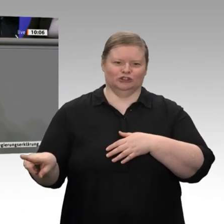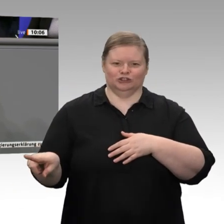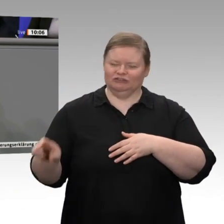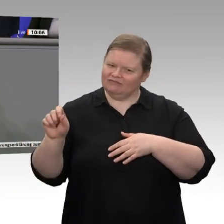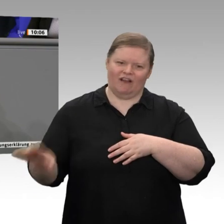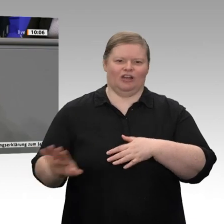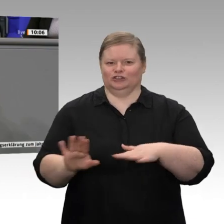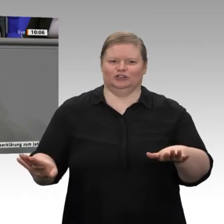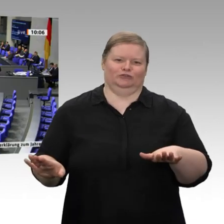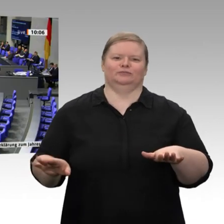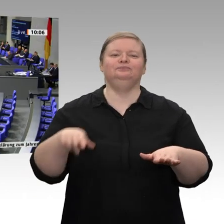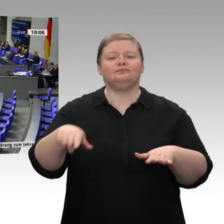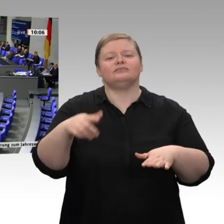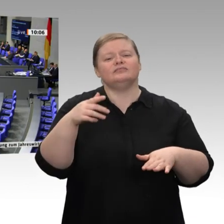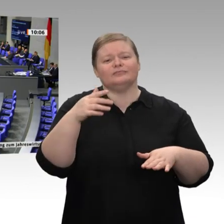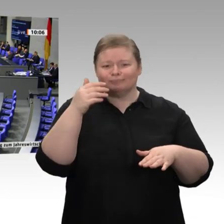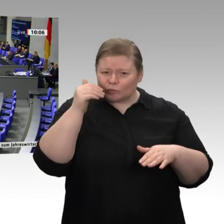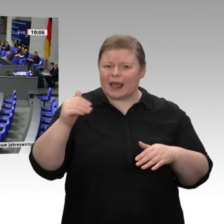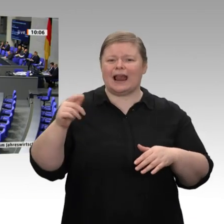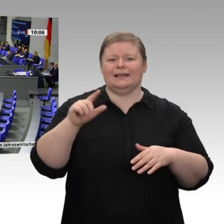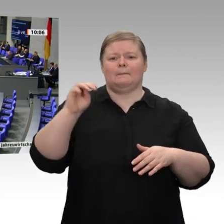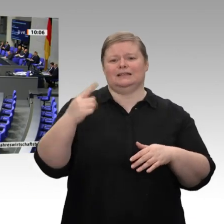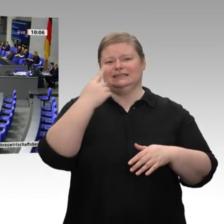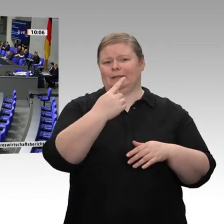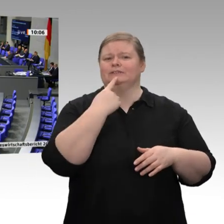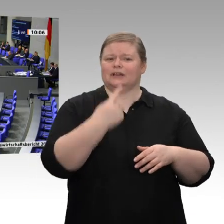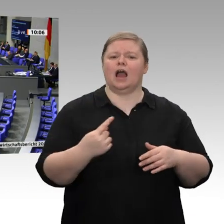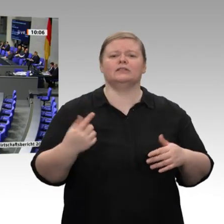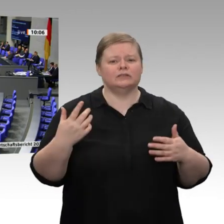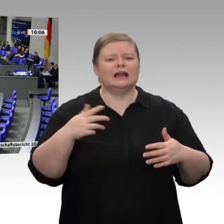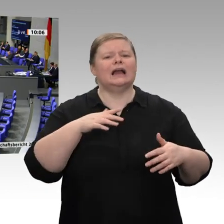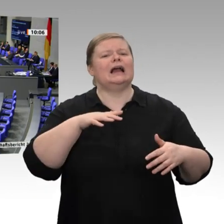Machen Sie das einmal unter sich aus, meine Damen und Herren. Fakt ist zumindest: Das